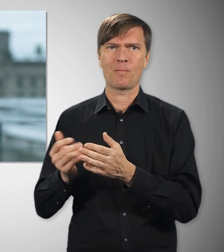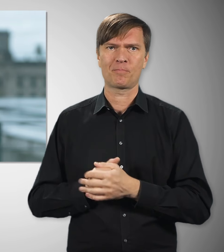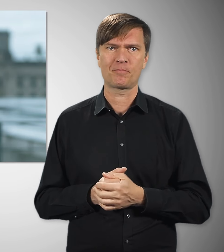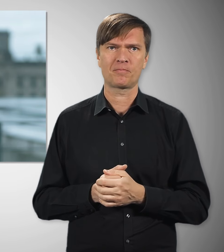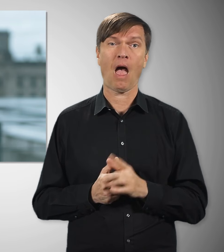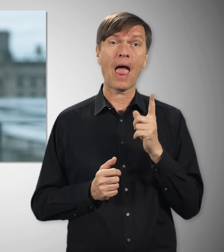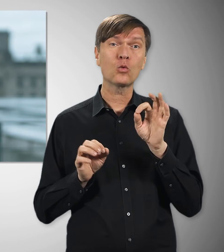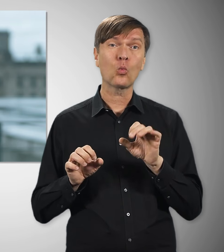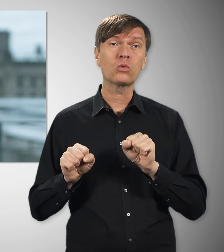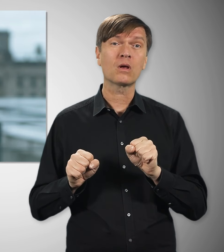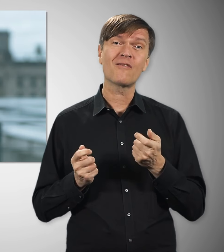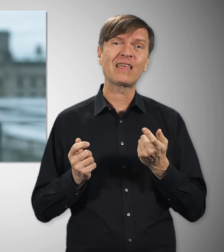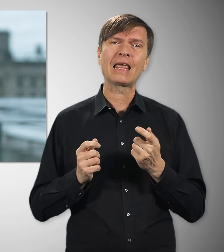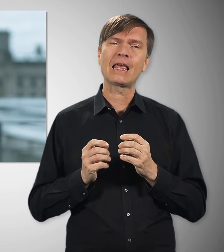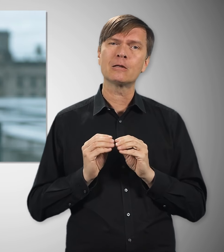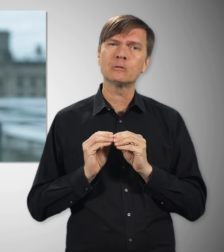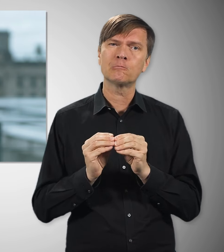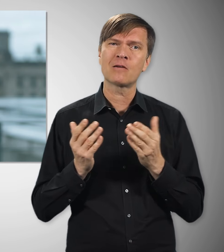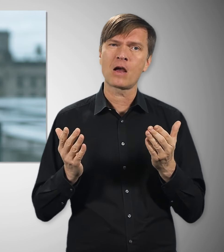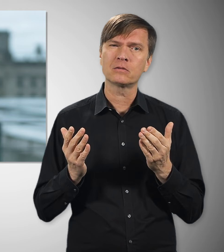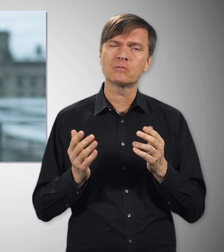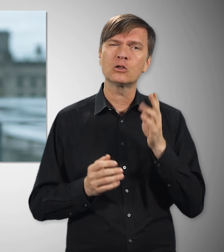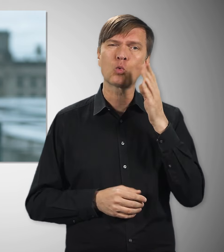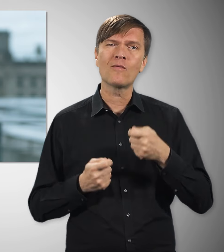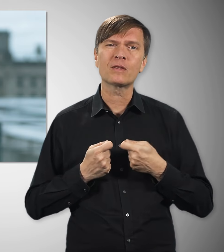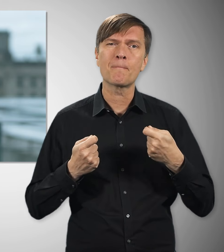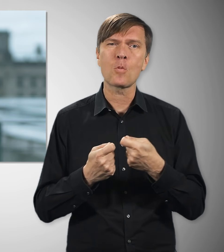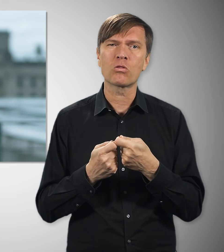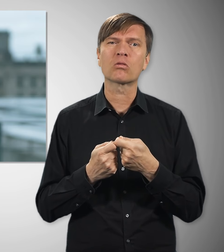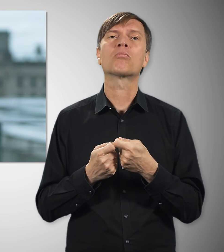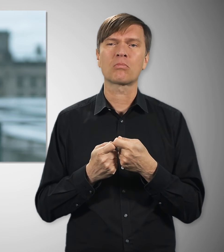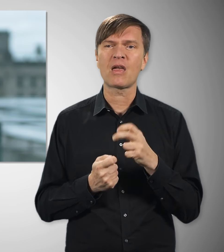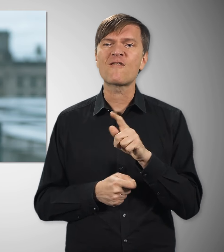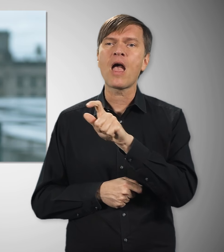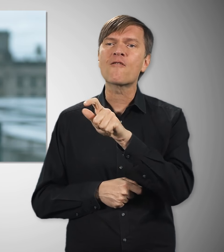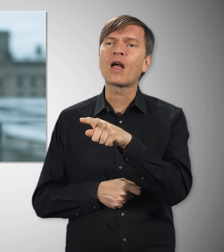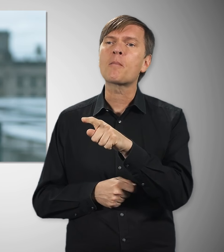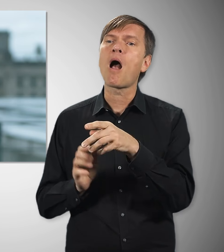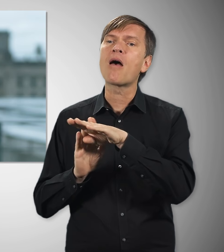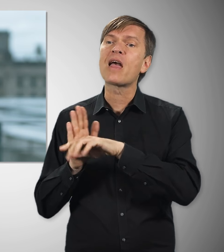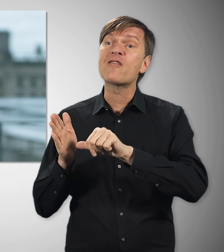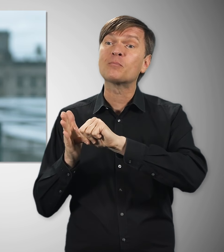Ein wichtiger Hebel dafür ist, dass wir Aufträge des Bundes in Zukunft nur noch an Unternehmen vergeben, die nach Tarif bezahlen.